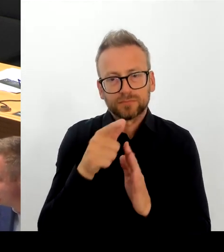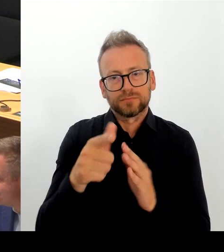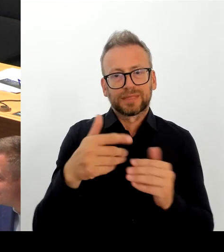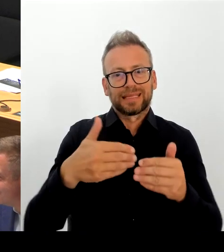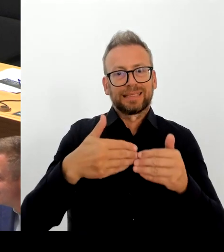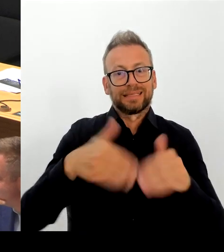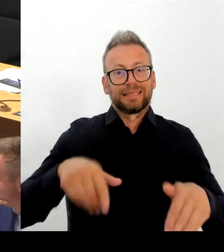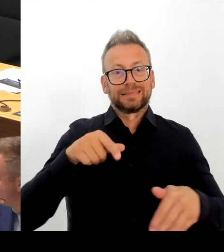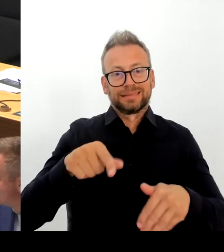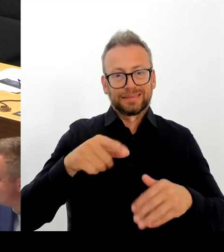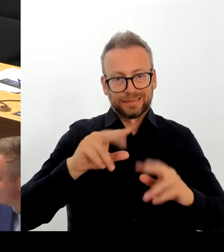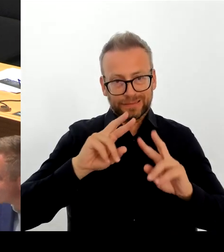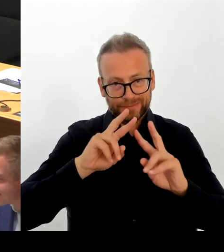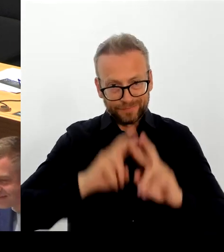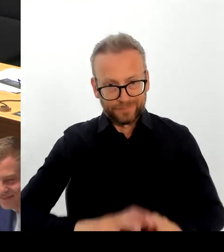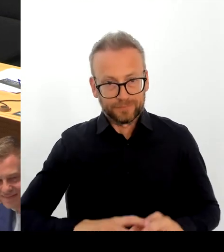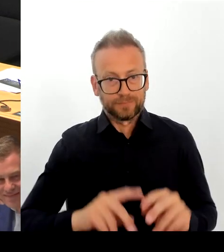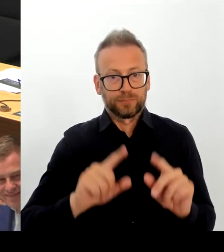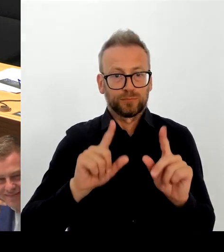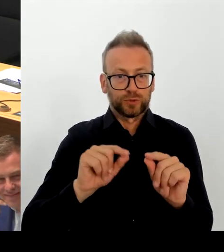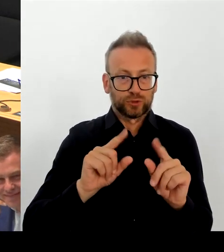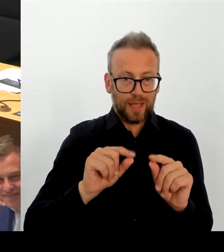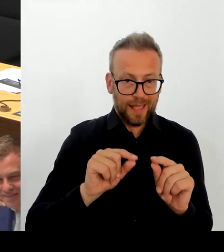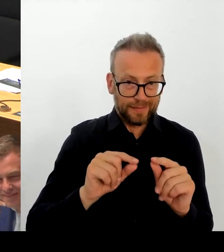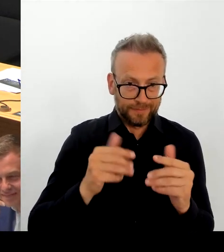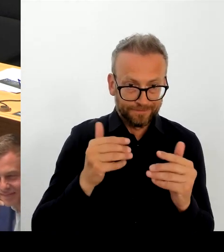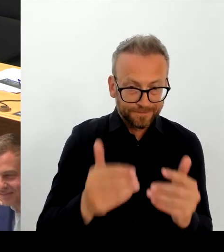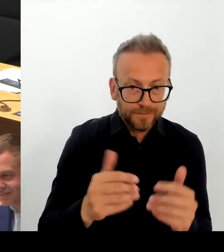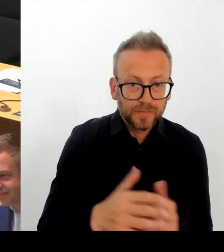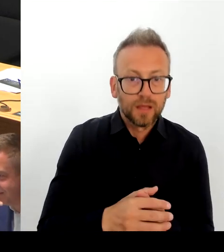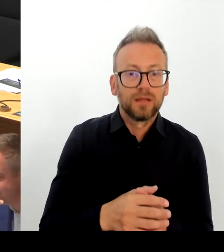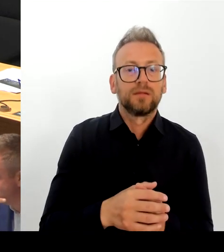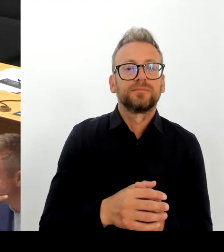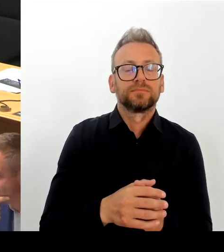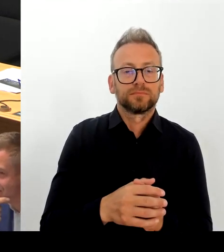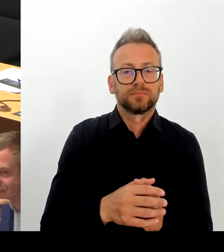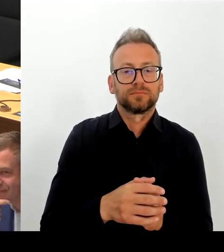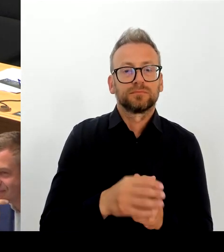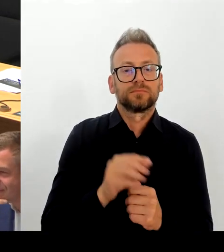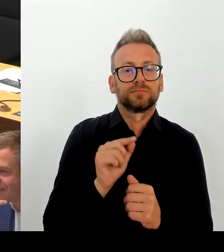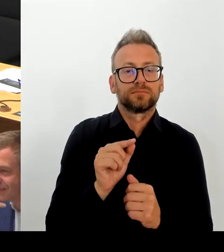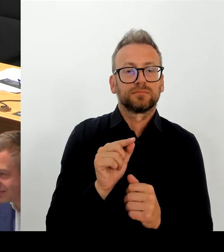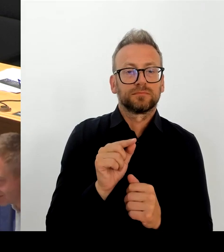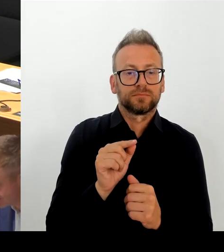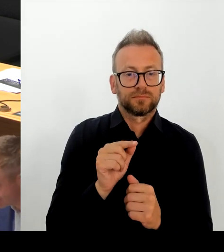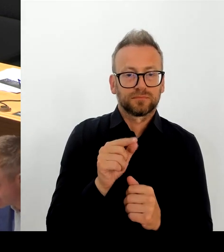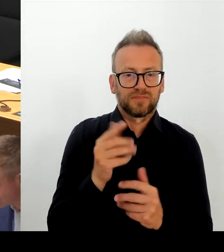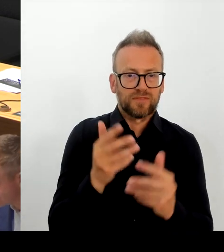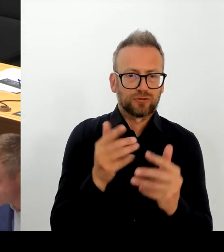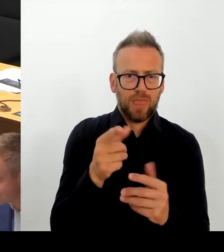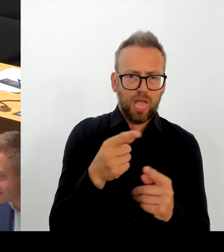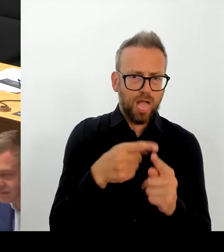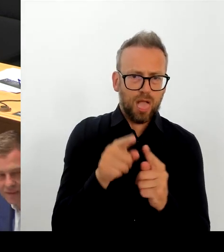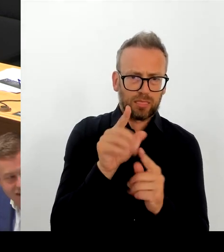Ich habe mir den extra noch mal jetzt hier rein geholt und es ist auch nicht die Haltung der SPD.